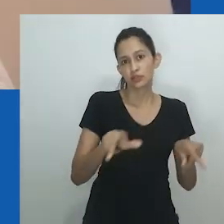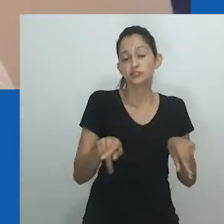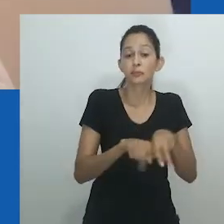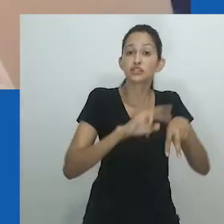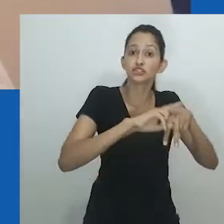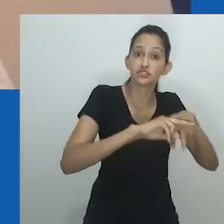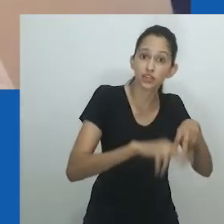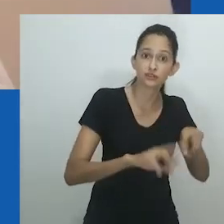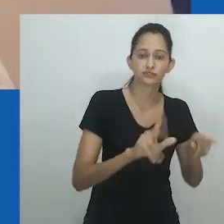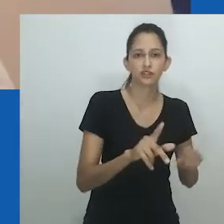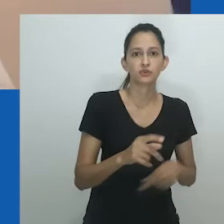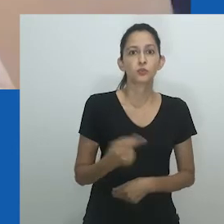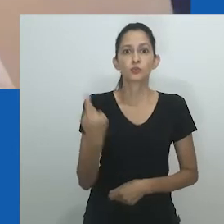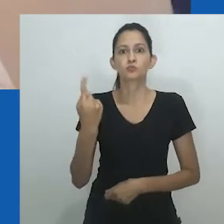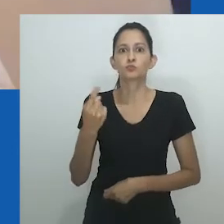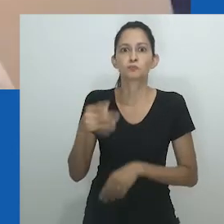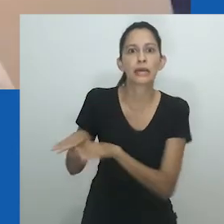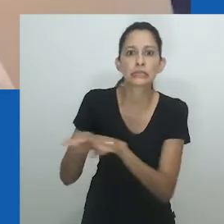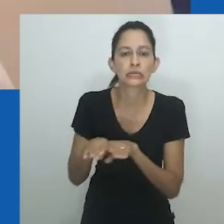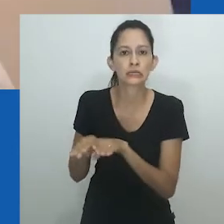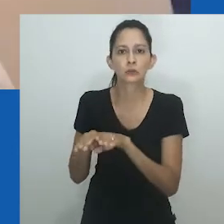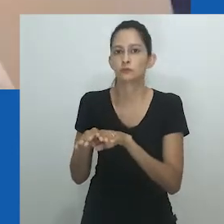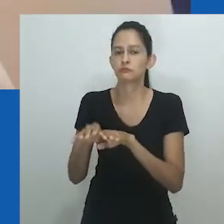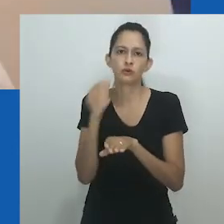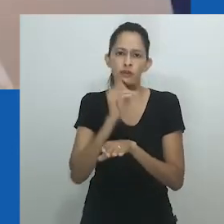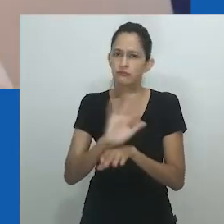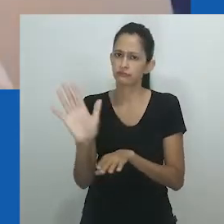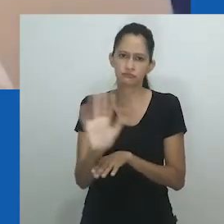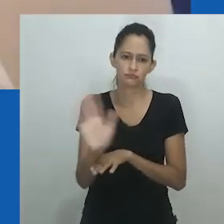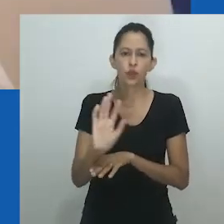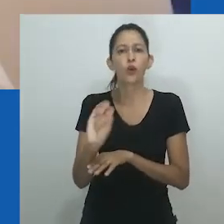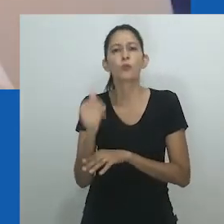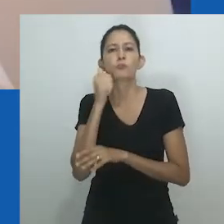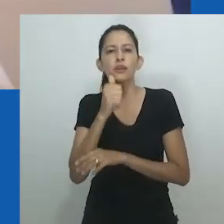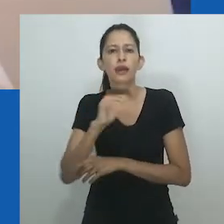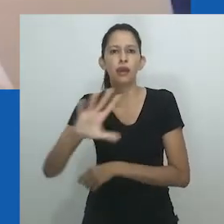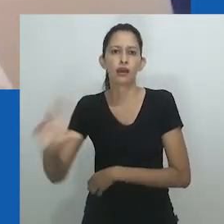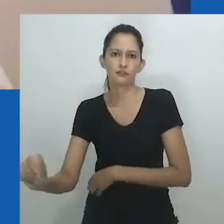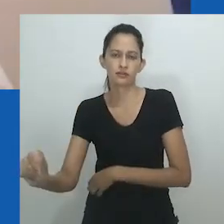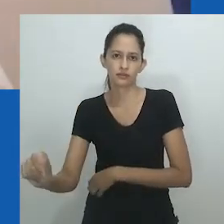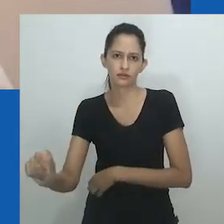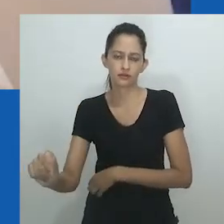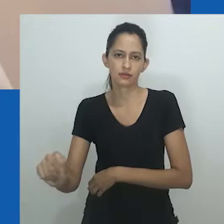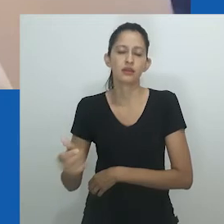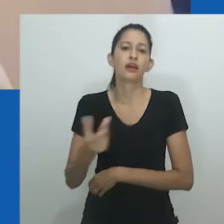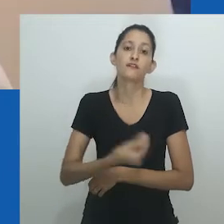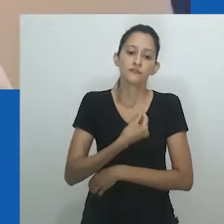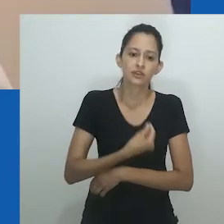Mulheres em diferentes períodos podiam ter uma infinidade de posições e incorporar diferentes posições de gênero.